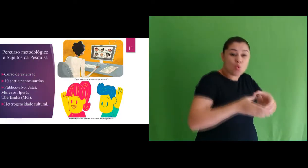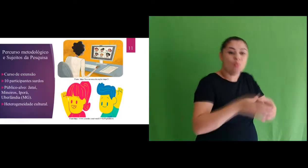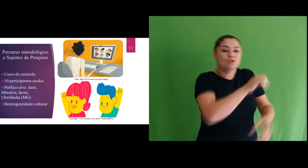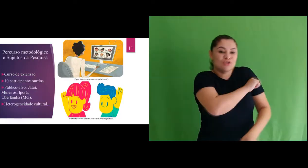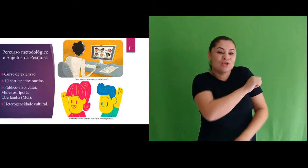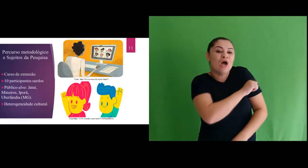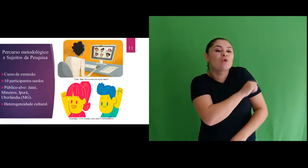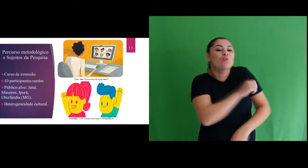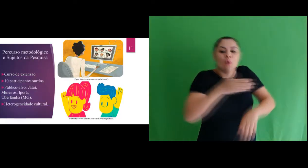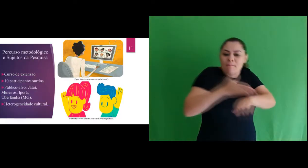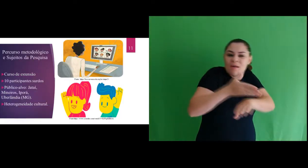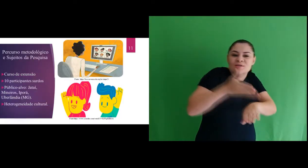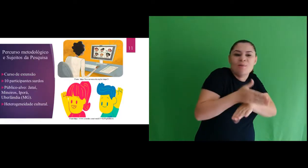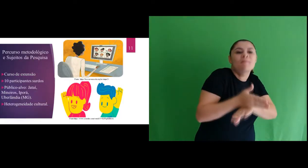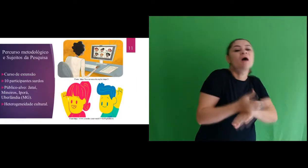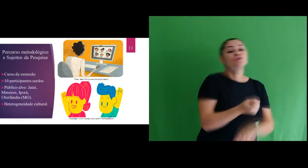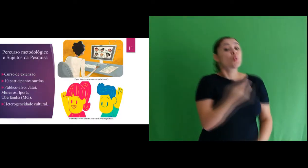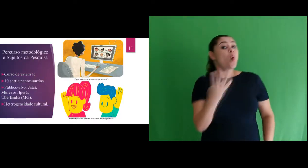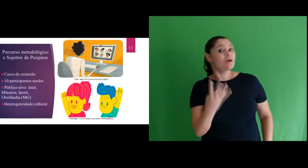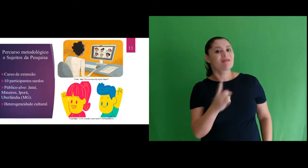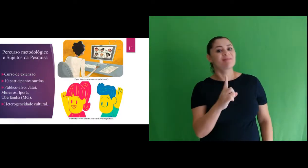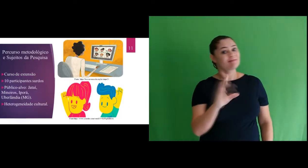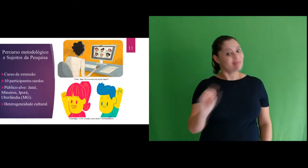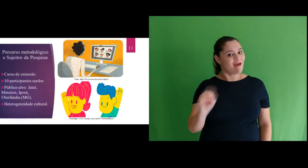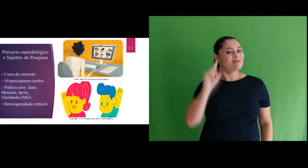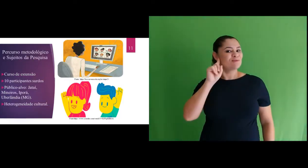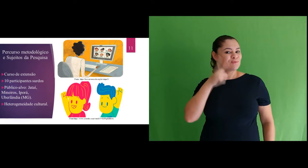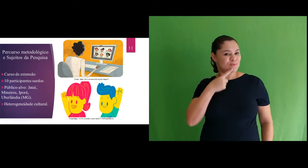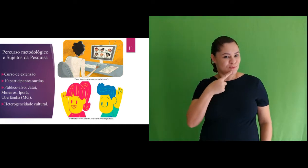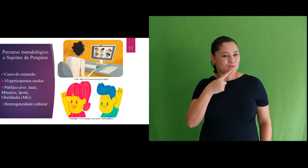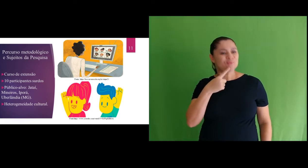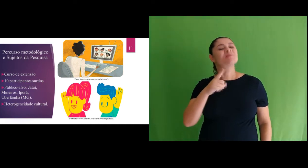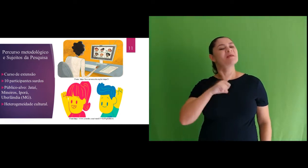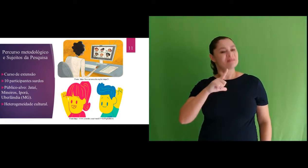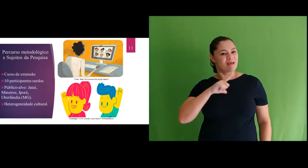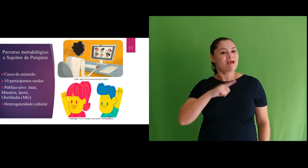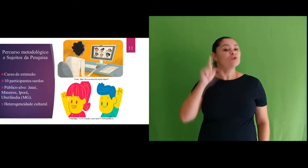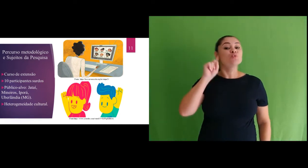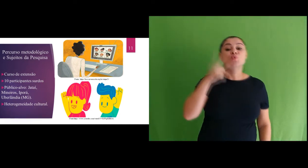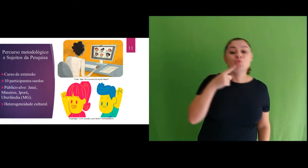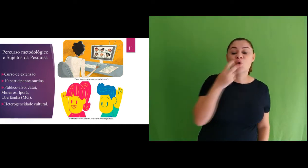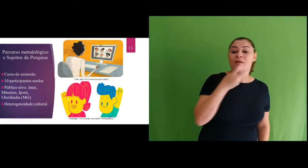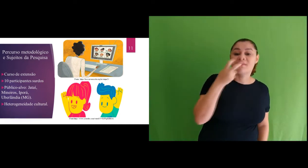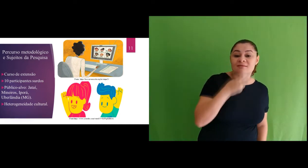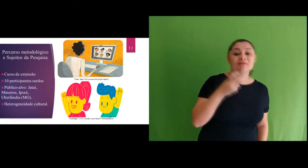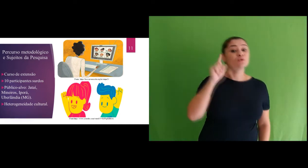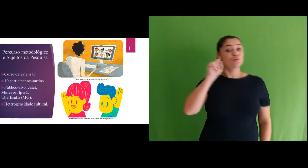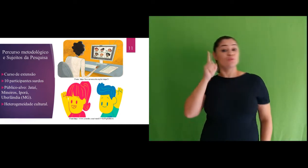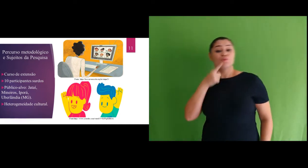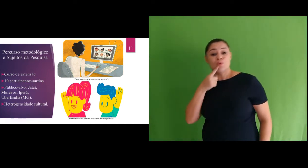O público participante da nossa pesquisa foram 10 surdos, dentre eles, surdos oralizados,